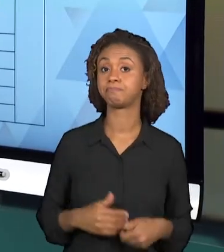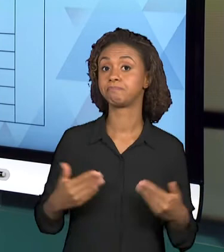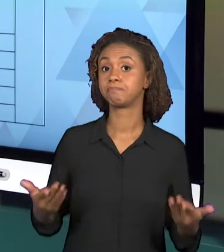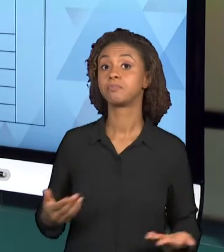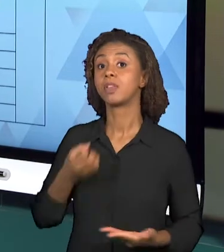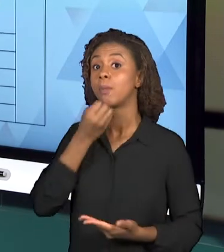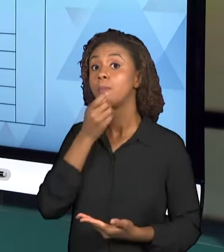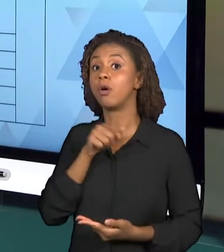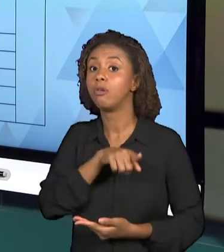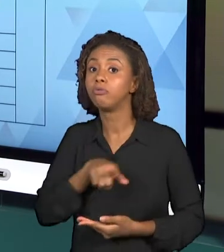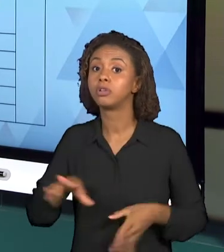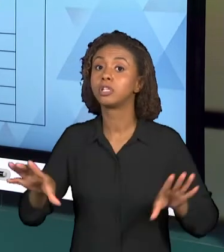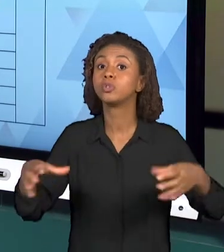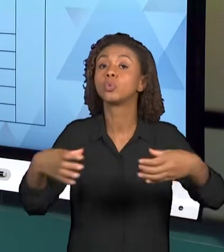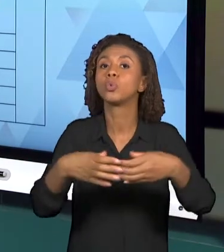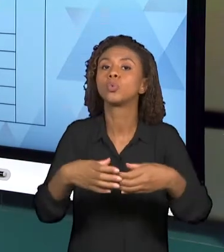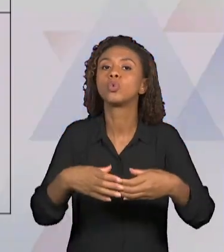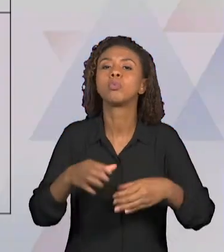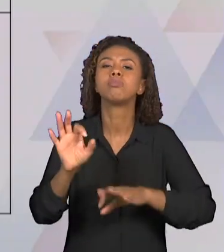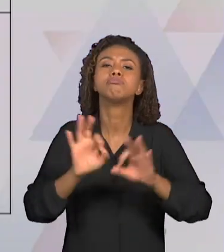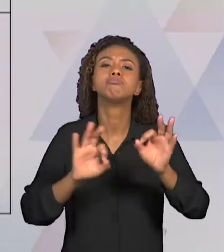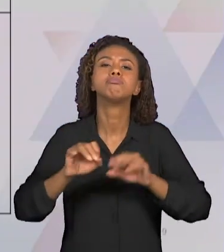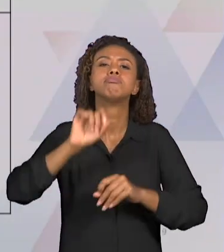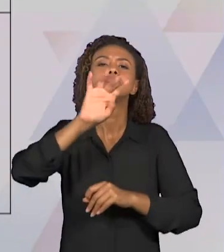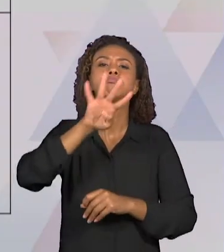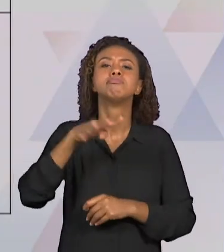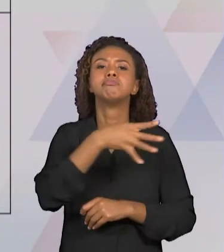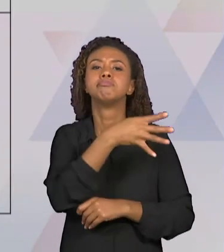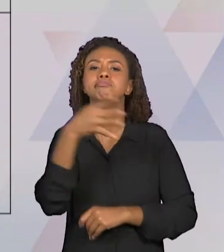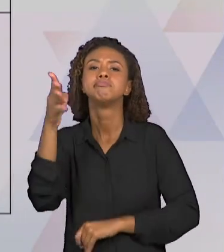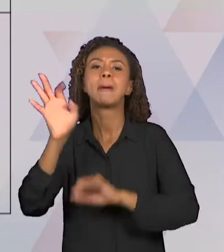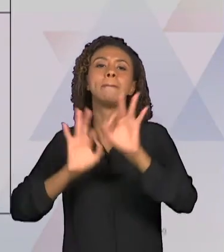DE PLANEJAMENTO, PORQUE ASSIM, CADA UM DOS